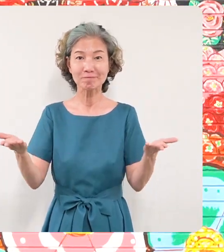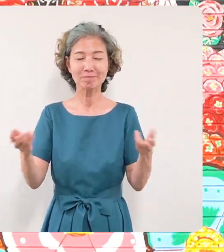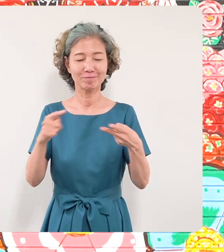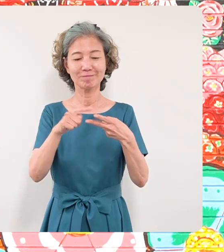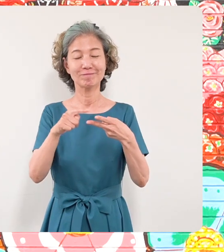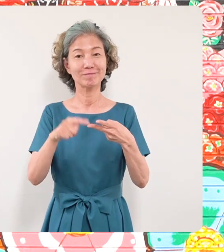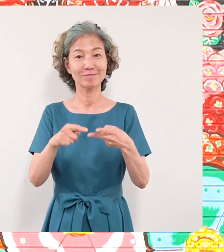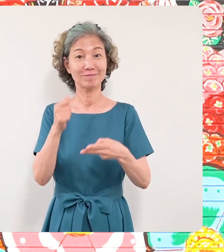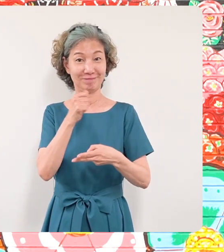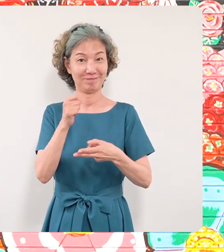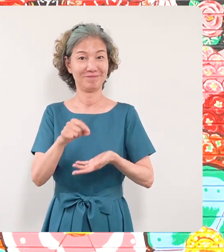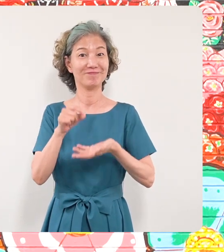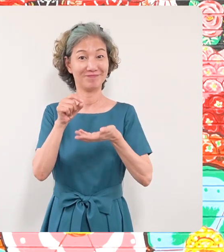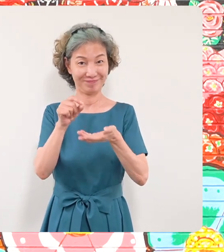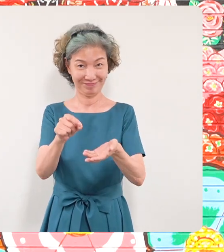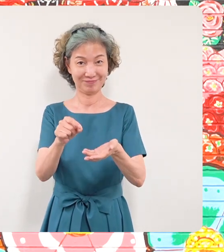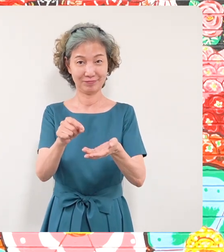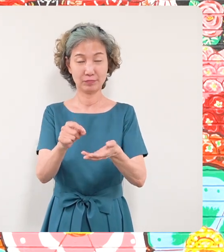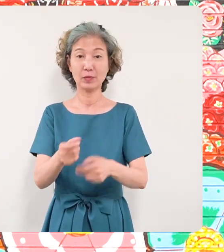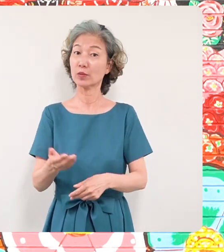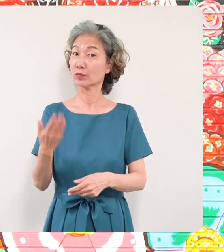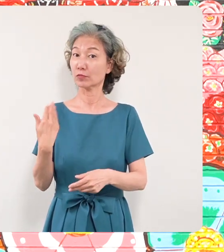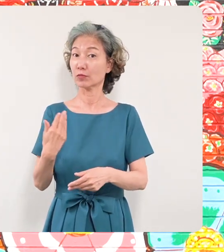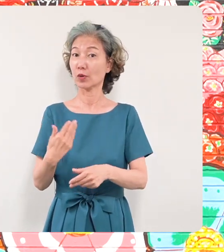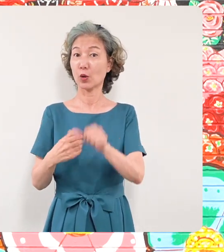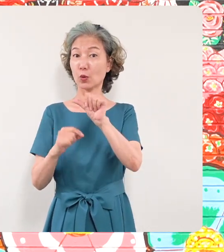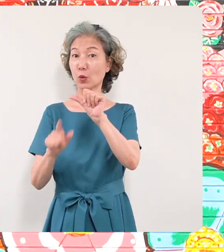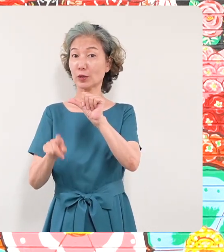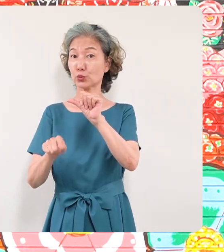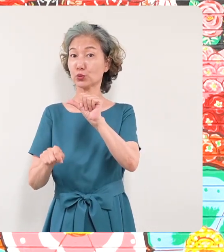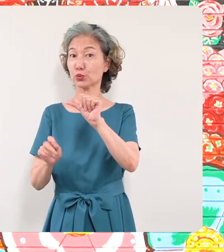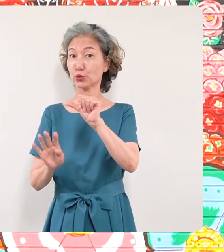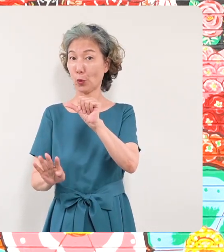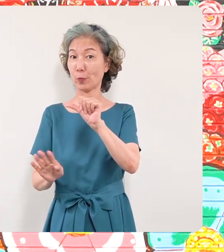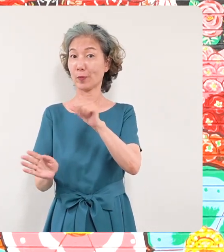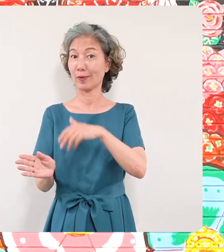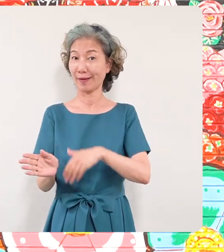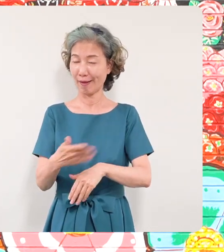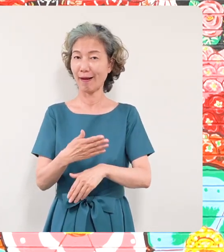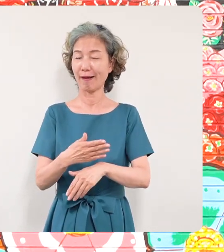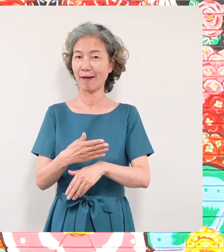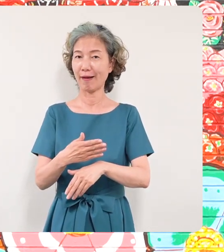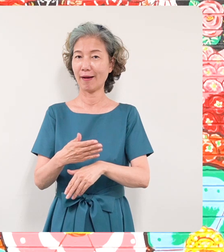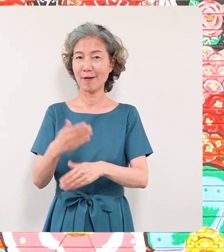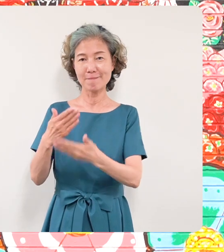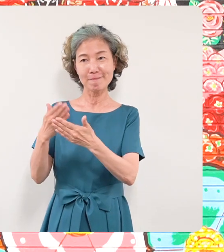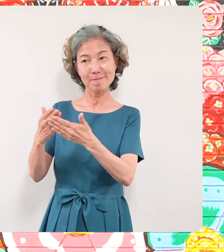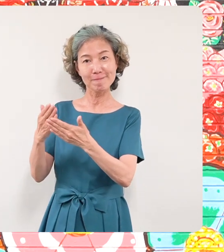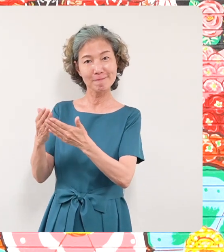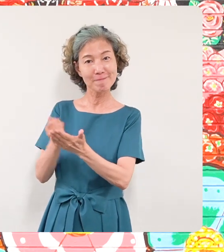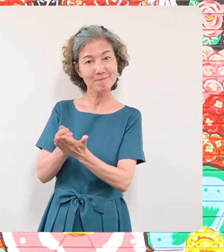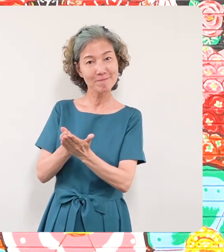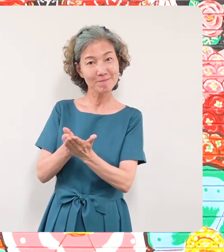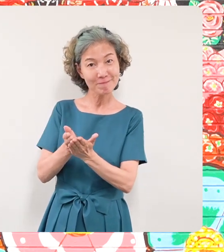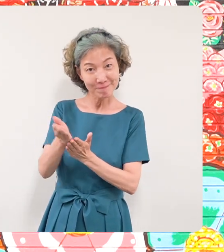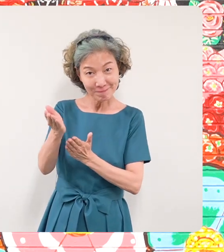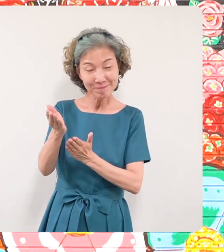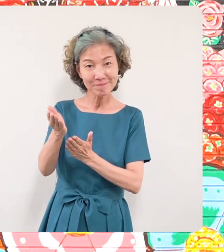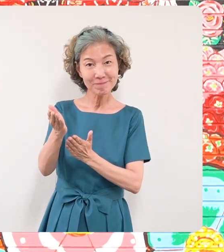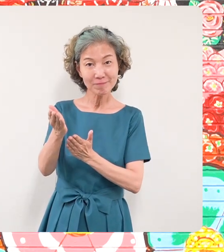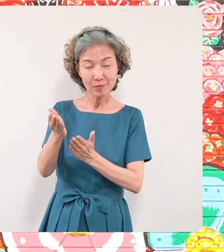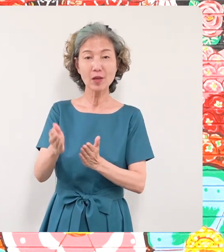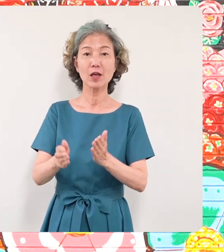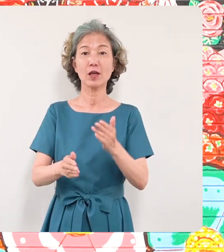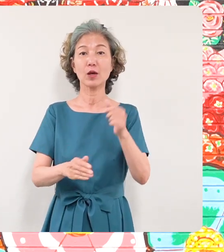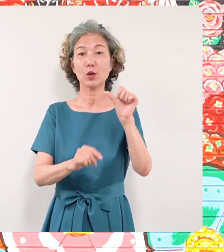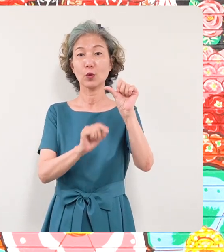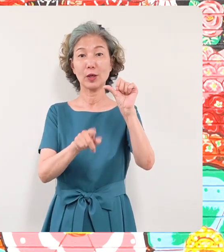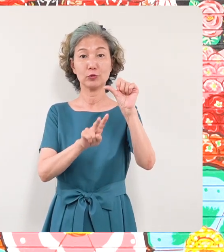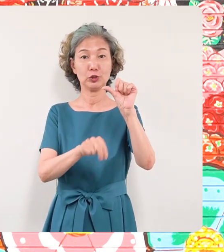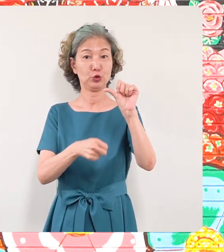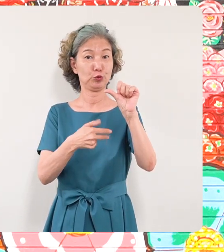去る5月14日からこちらで壁画が スタートしまして5月27日につい